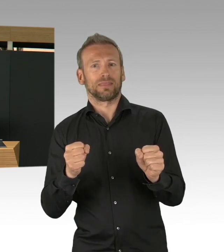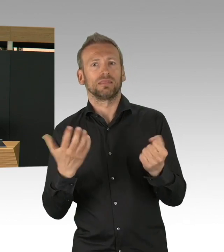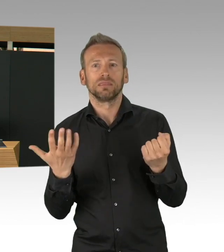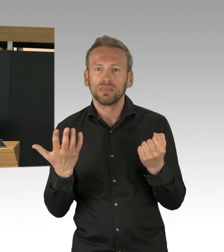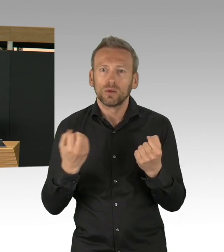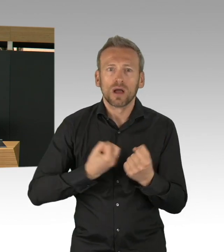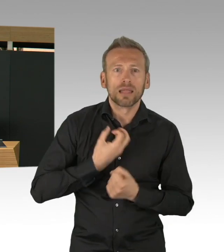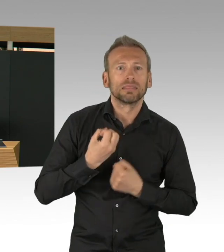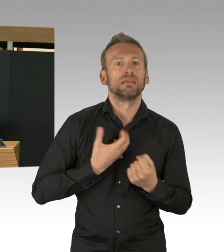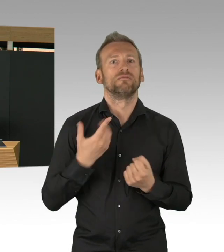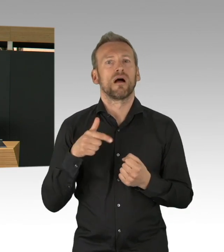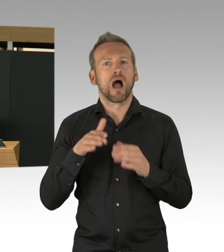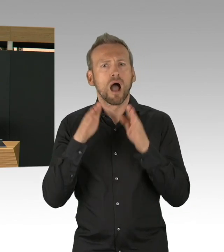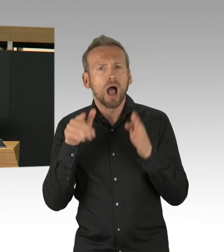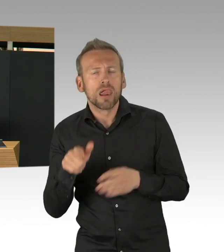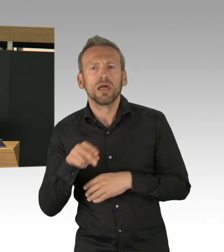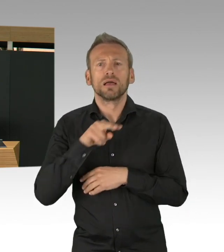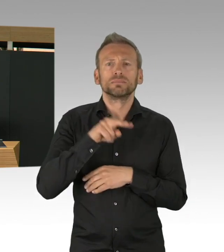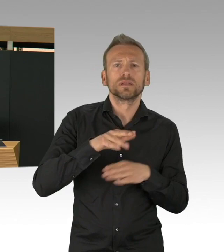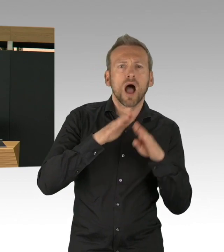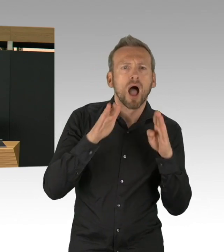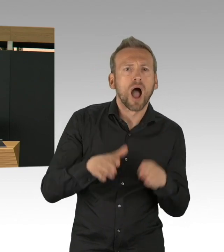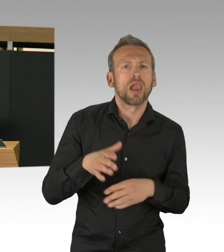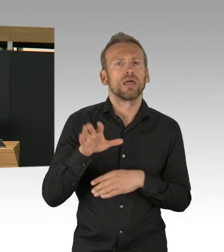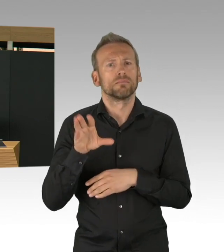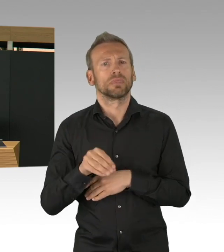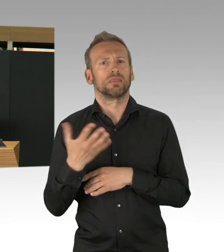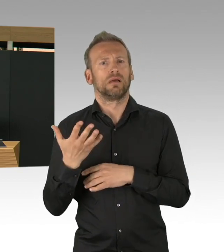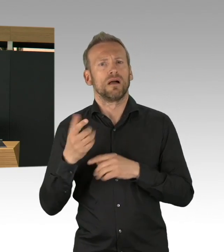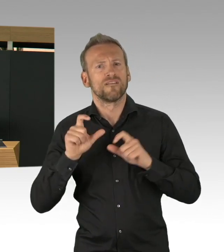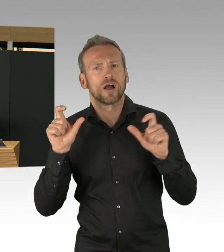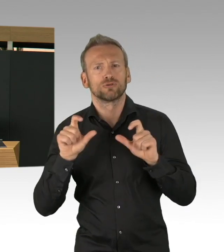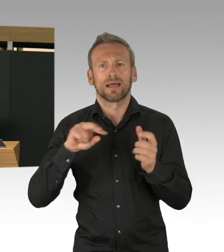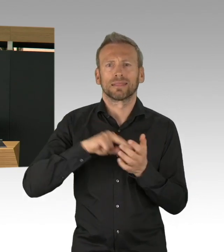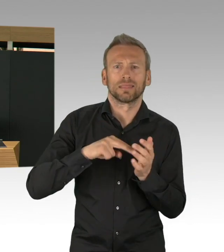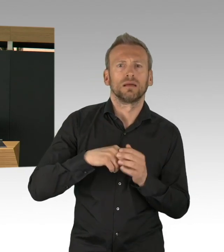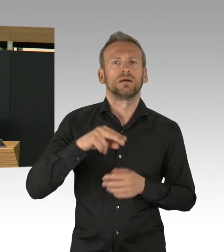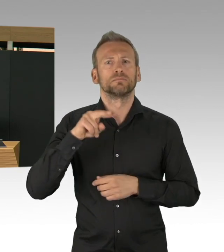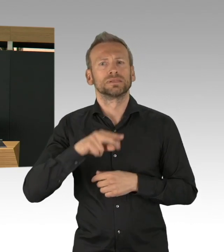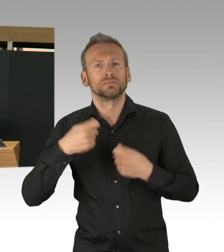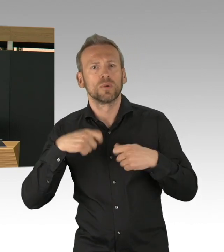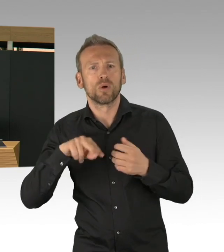weil all das konnten wir nur schaffen, weil Sie auch das Geld ganz schnell, sage ich mal, bereitgestellt haben,